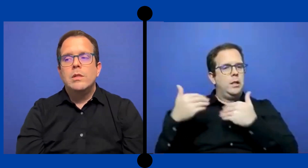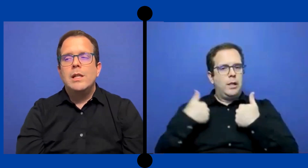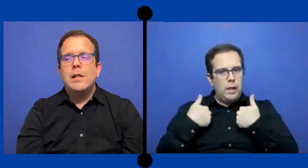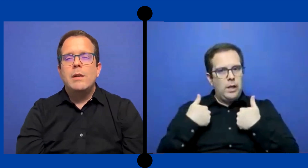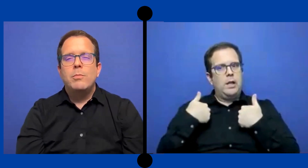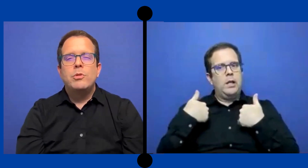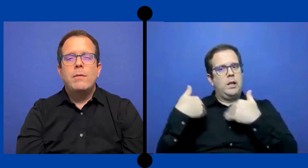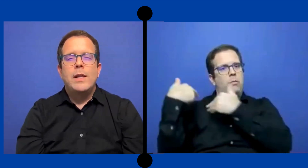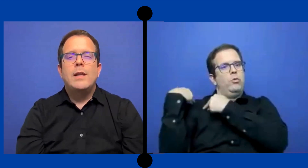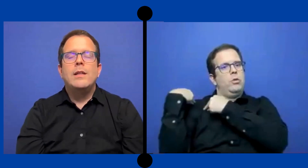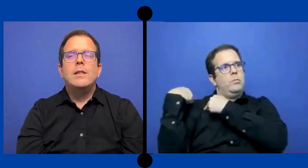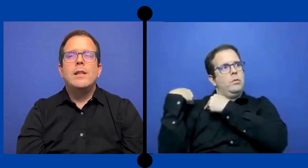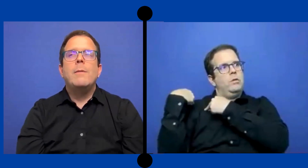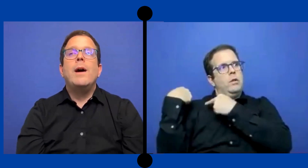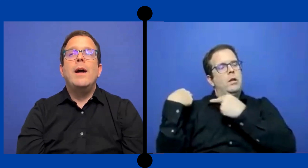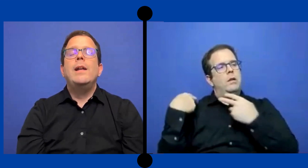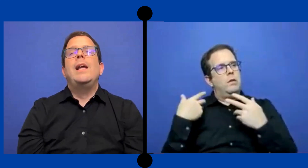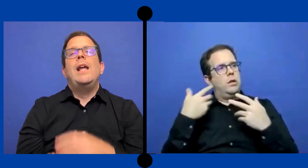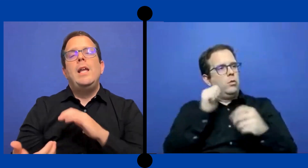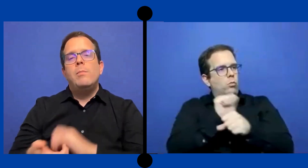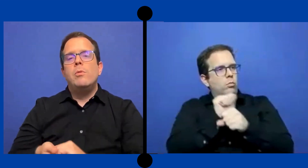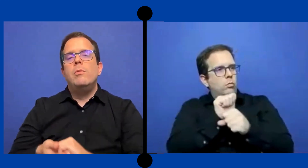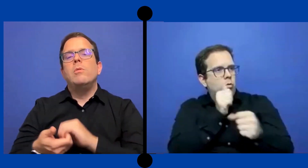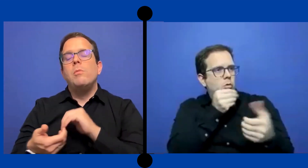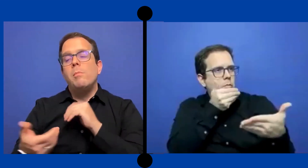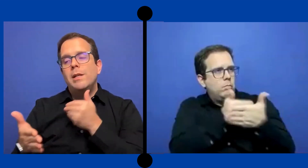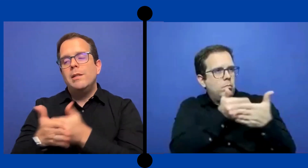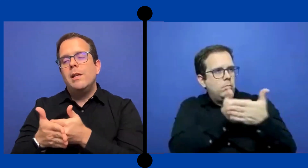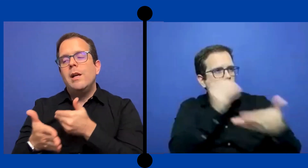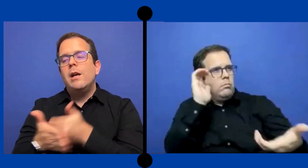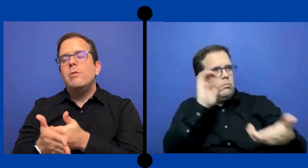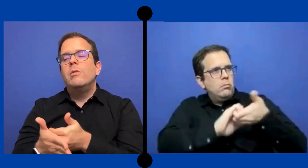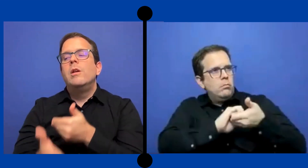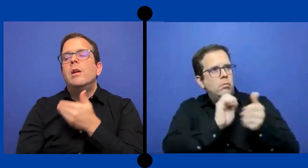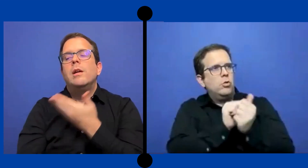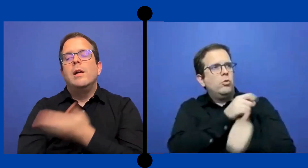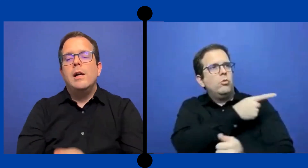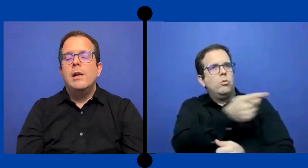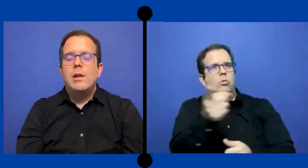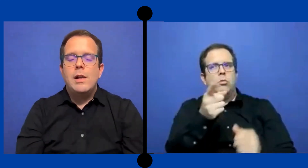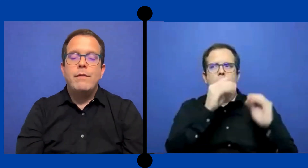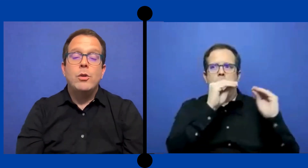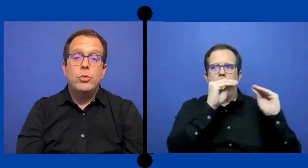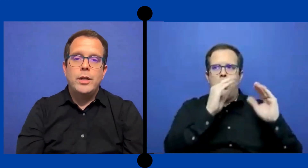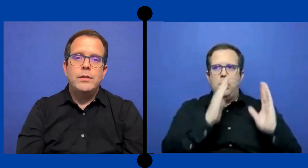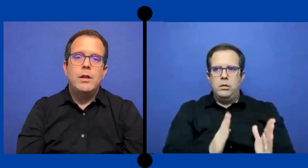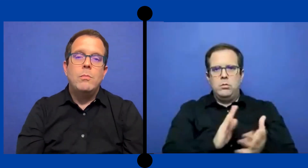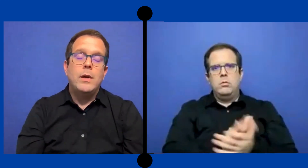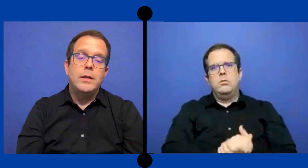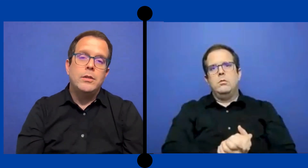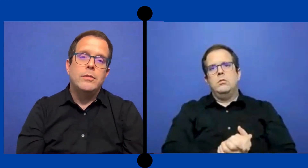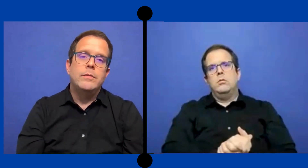cierta responsabilidad de trabajar en equipo o más cercano. a la facultad, a los maestros.